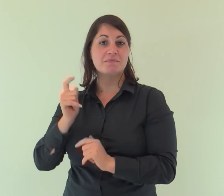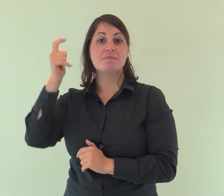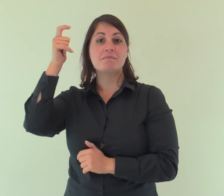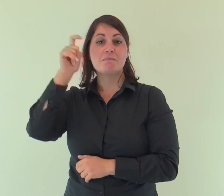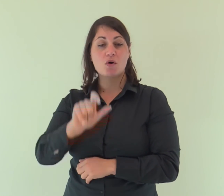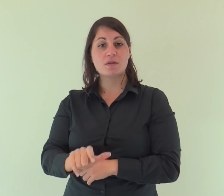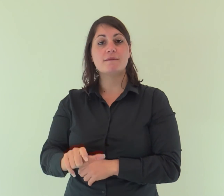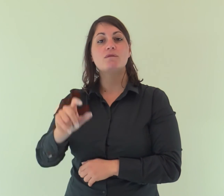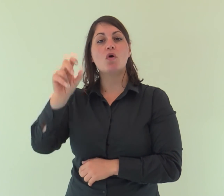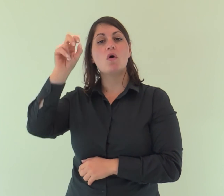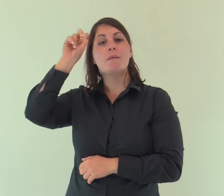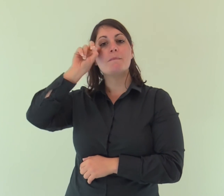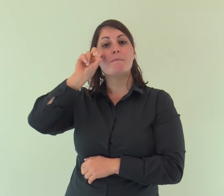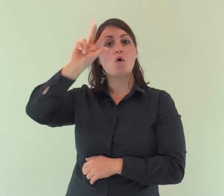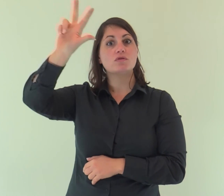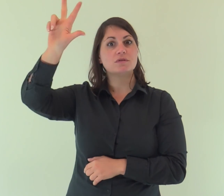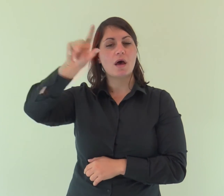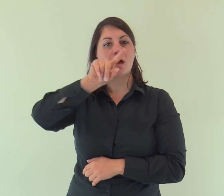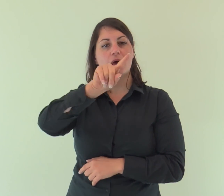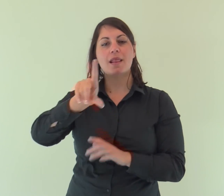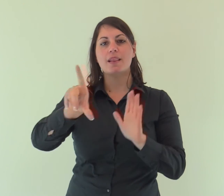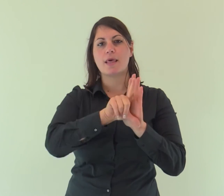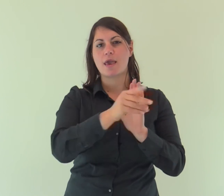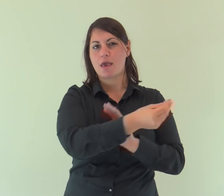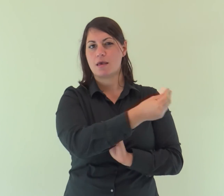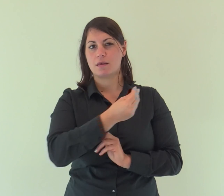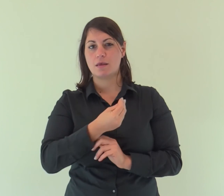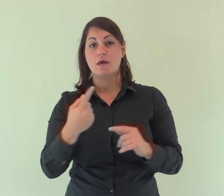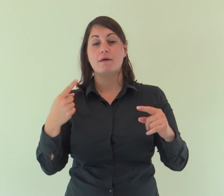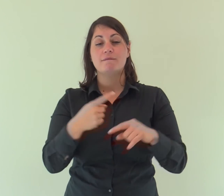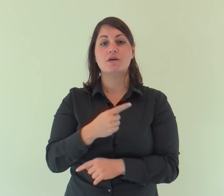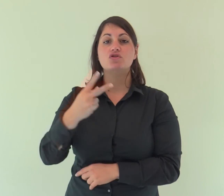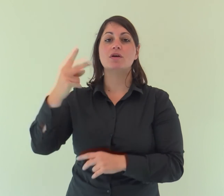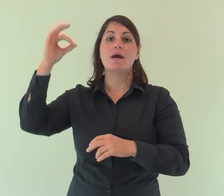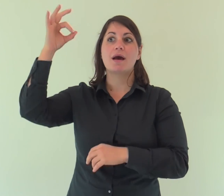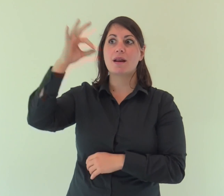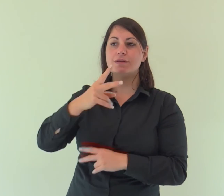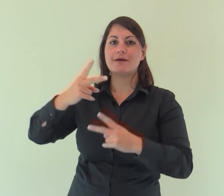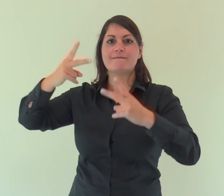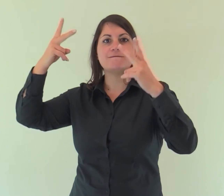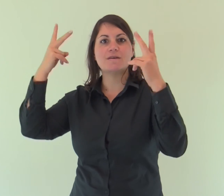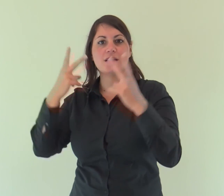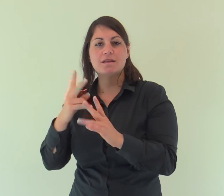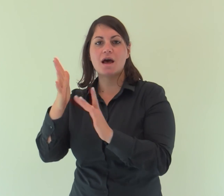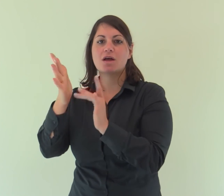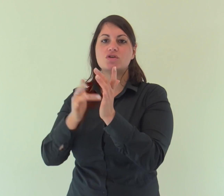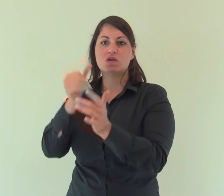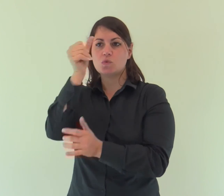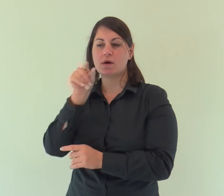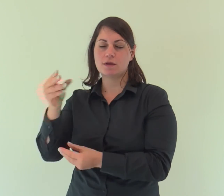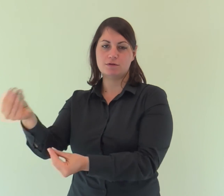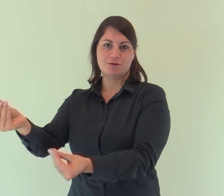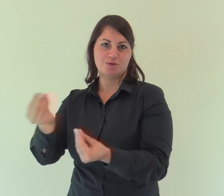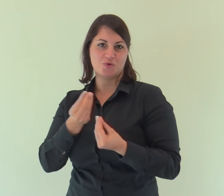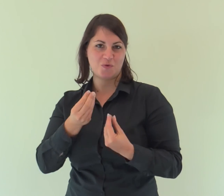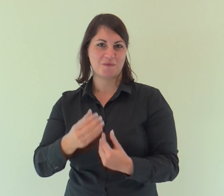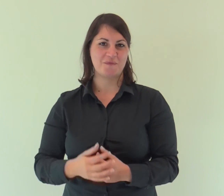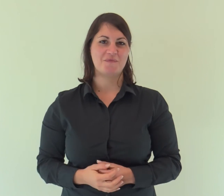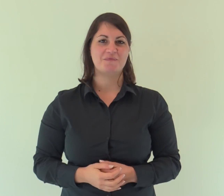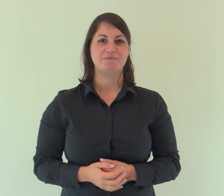Perché la Legge fu data per mezzo di Mosè, la grazia e la verità vennero per mezzo di Gesù Cristo.